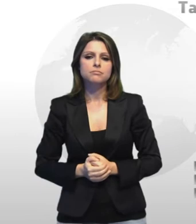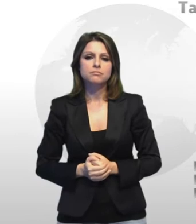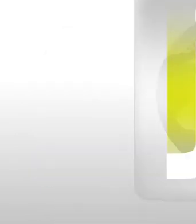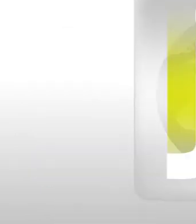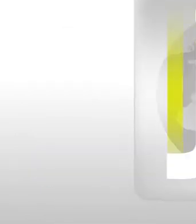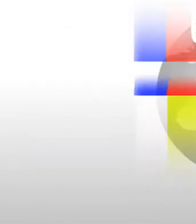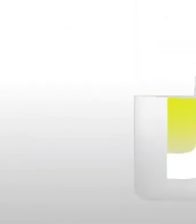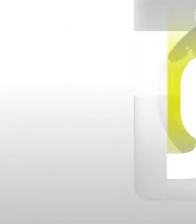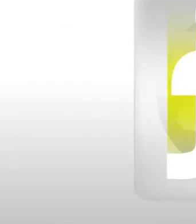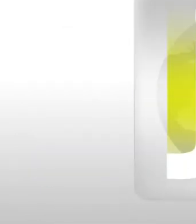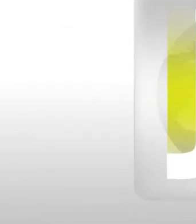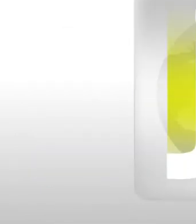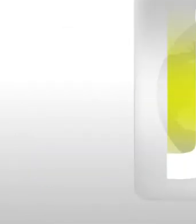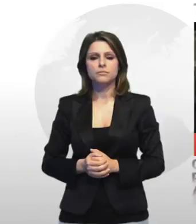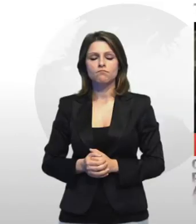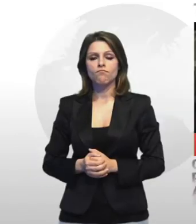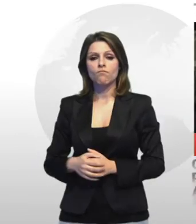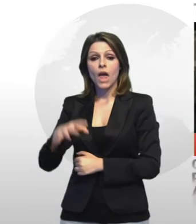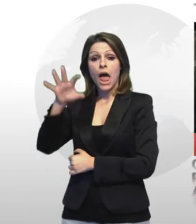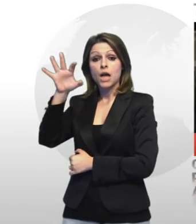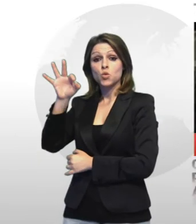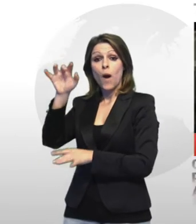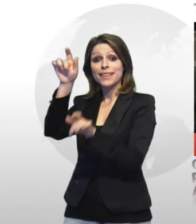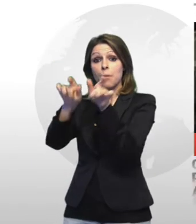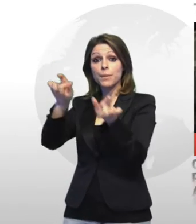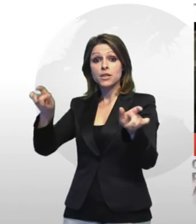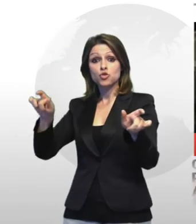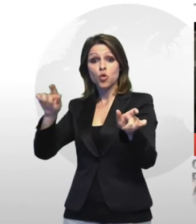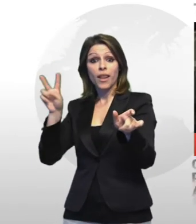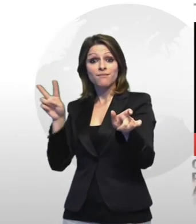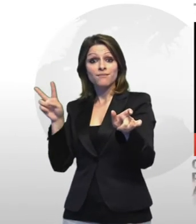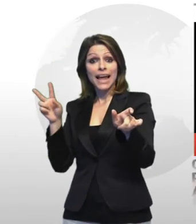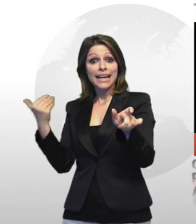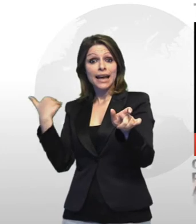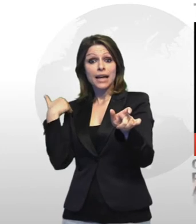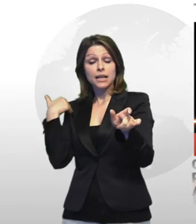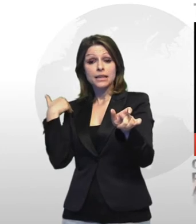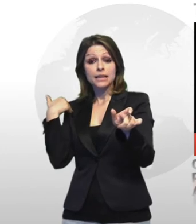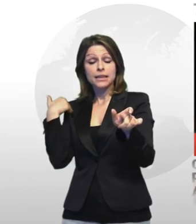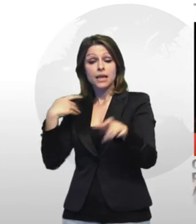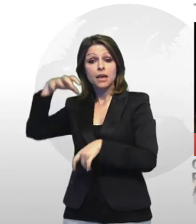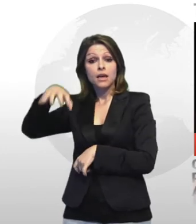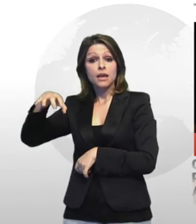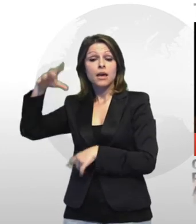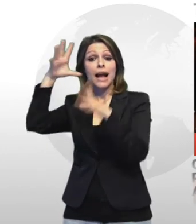tuttosport grazie alle immagini delle sistema di videosorveglianza sono stati